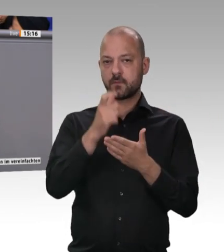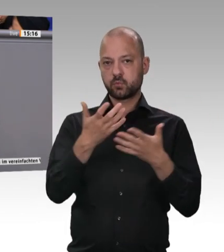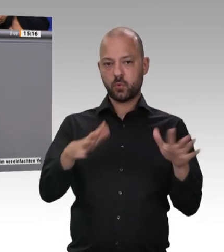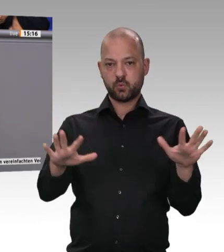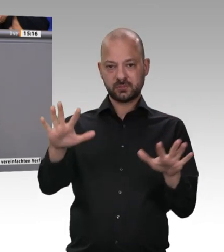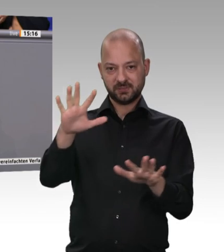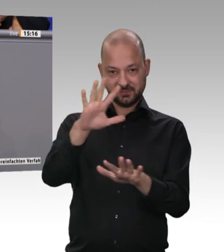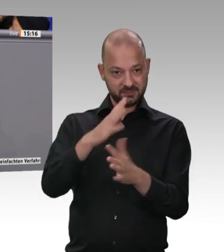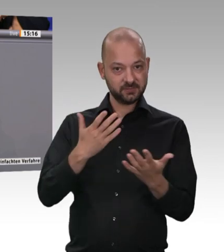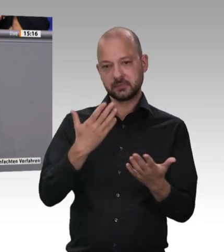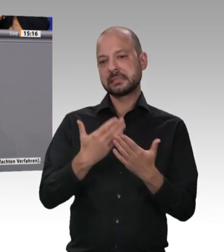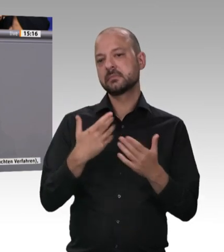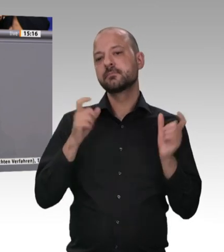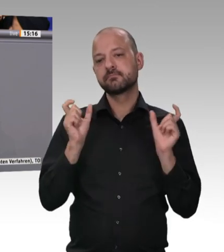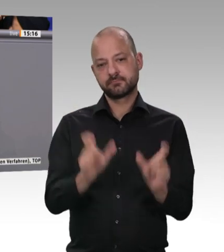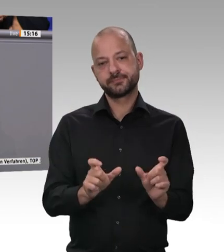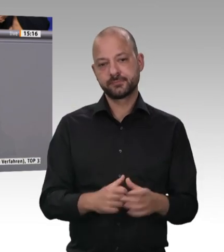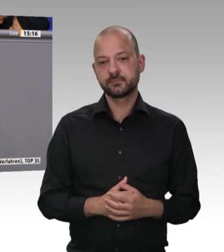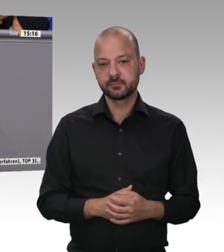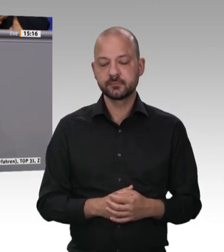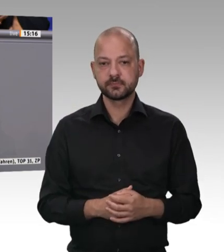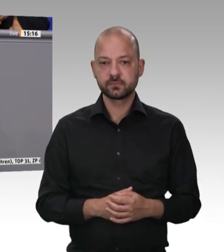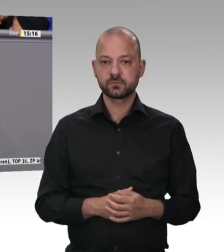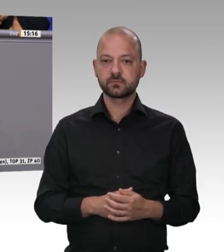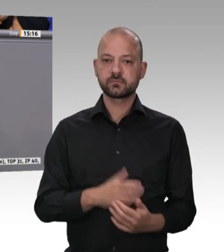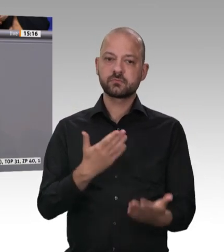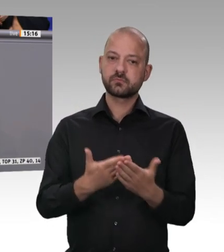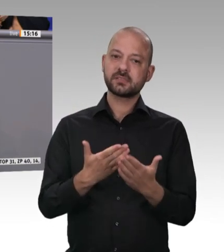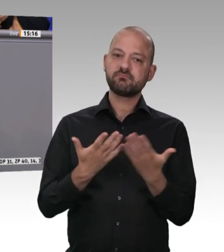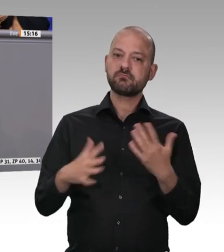Lebensmittel ist nichts, was verramscht werden